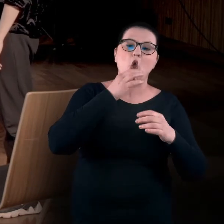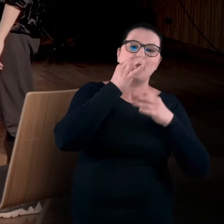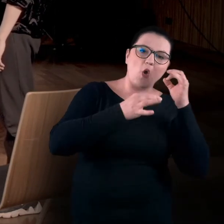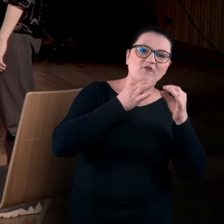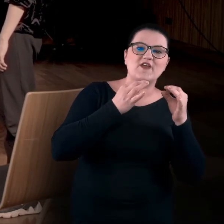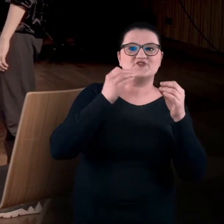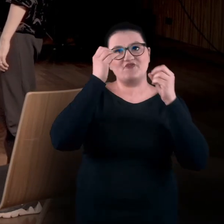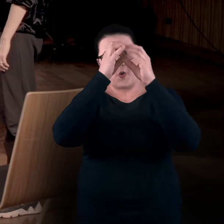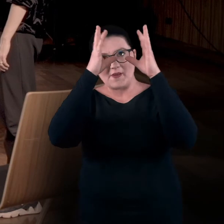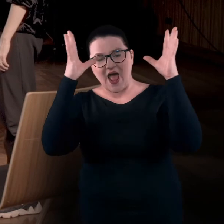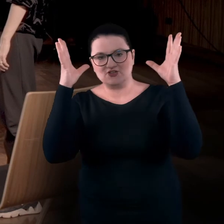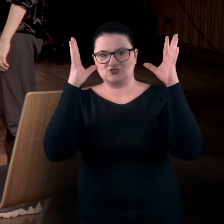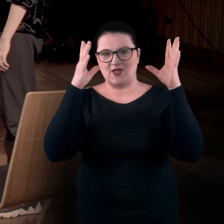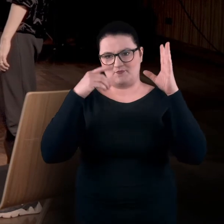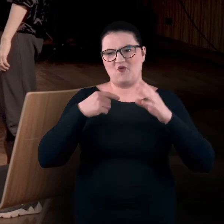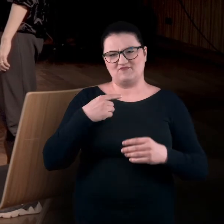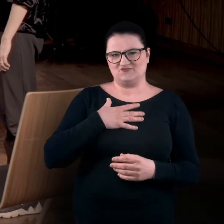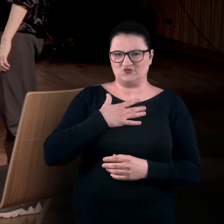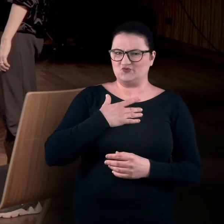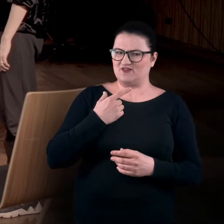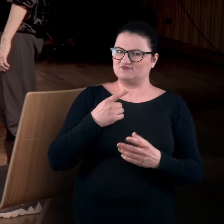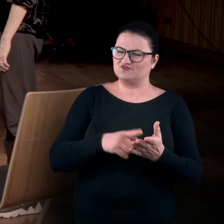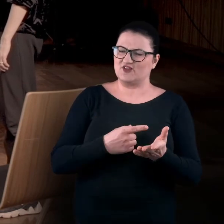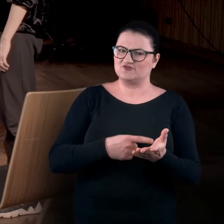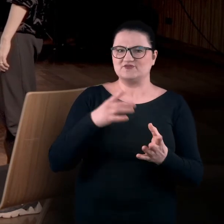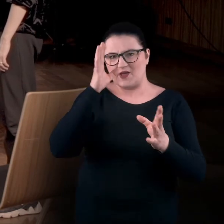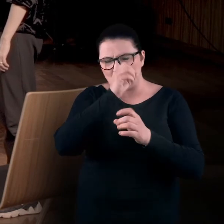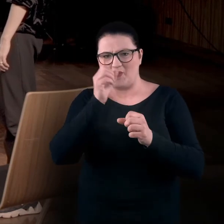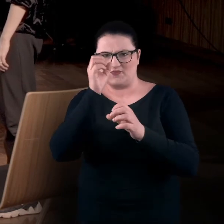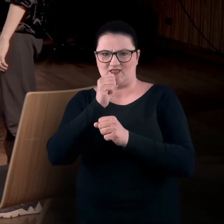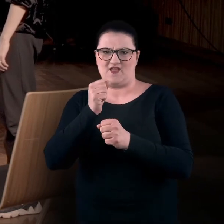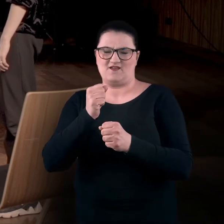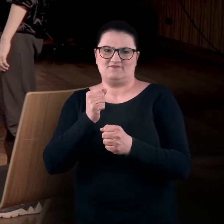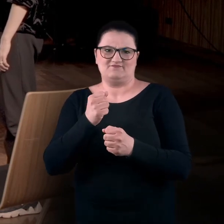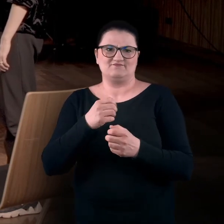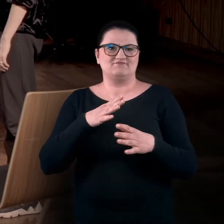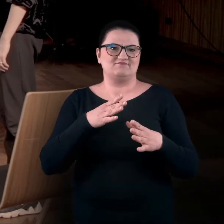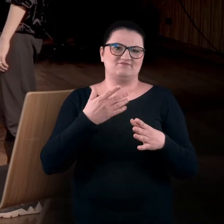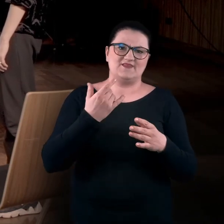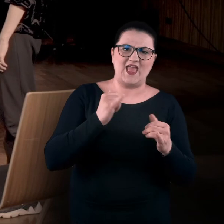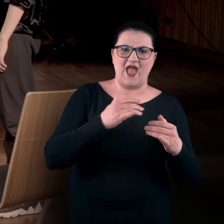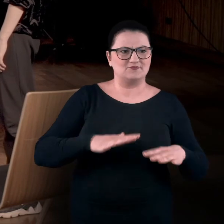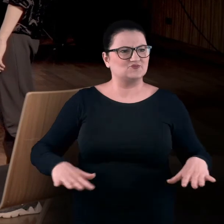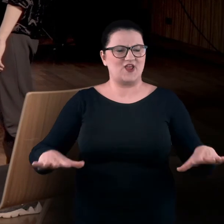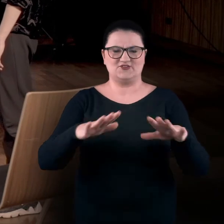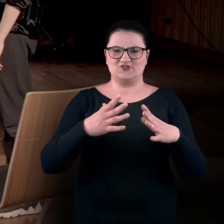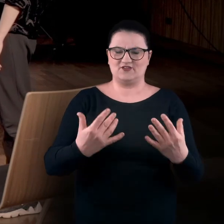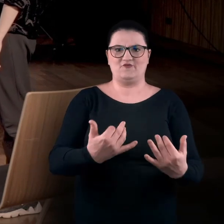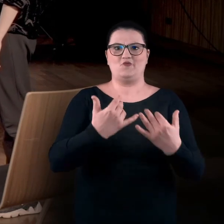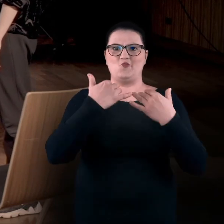bo wydaje nam się, że jest to dosyć zapominane... może nie medium, ale taka przestrzeń doświadczania świata, w tym sztuki.